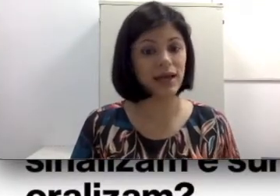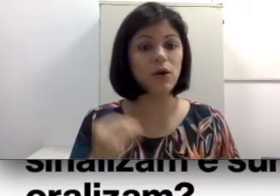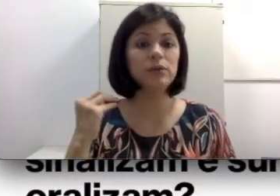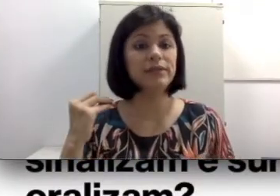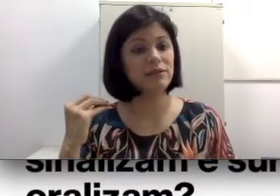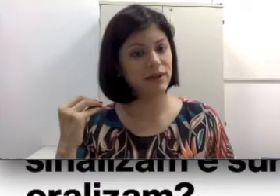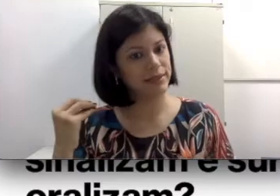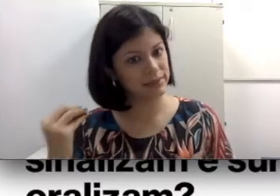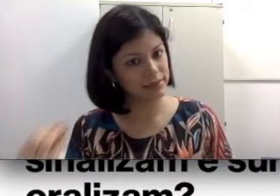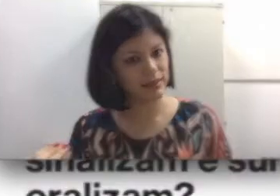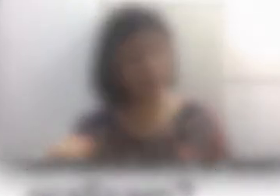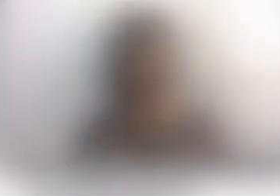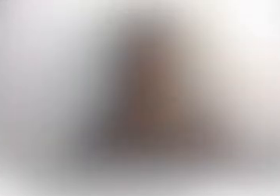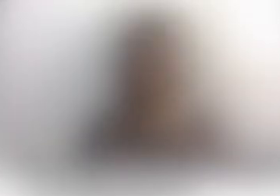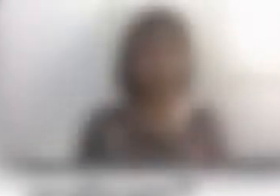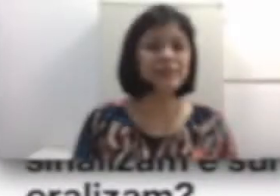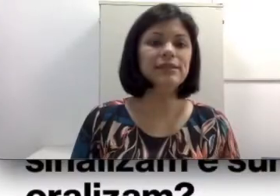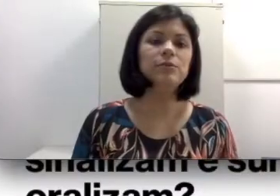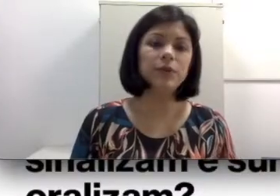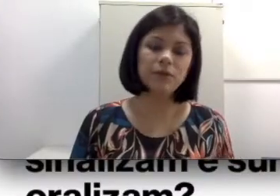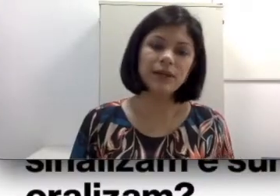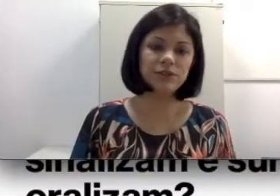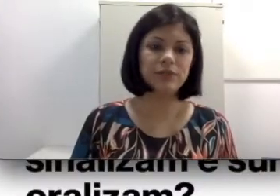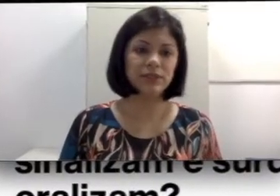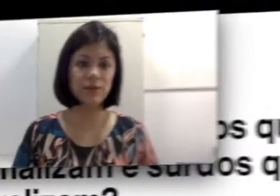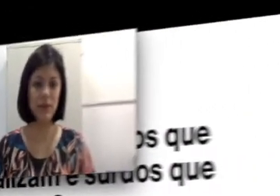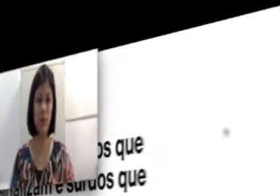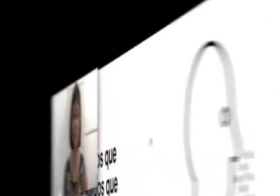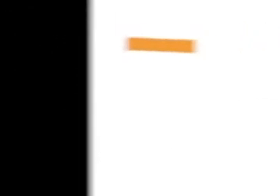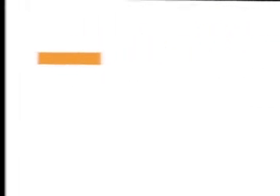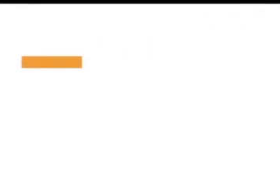ou se eles vão sinalizar? Vamos entender um pouquinho mais sobre esse contexto. Só